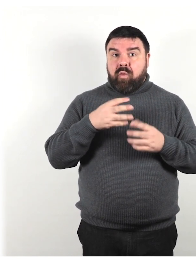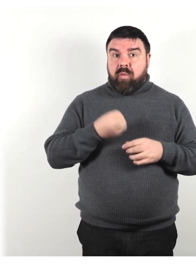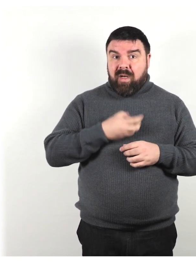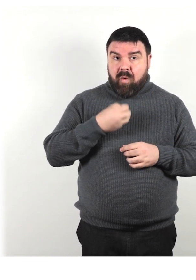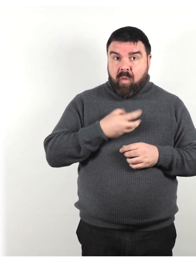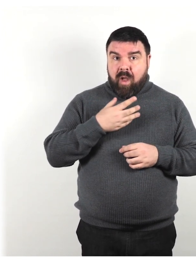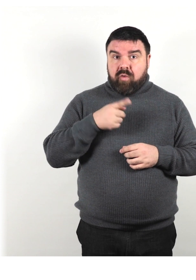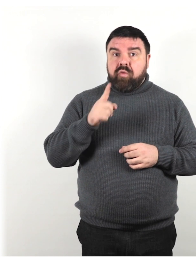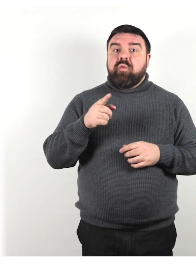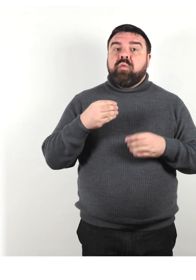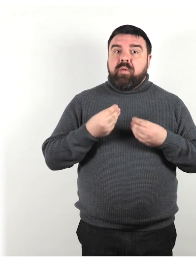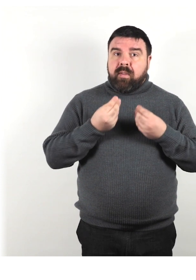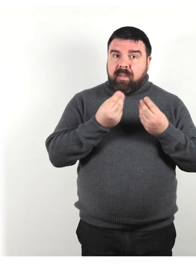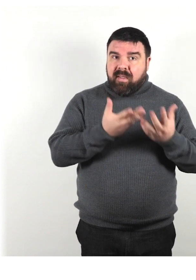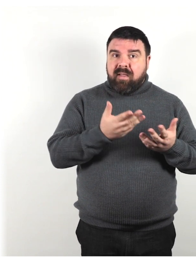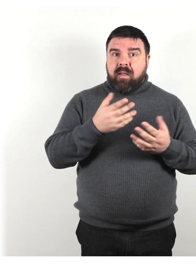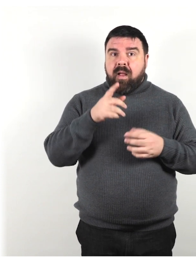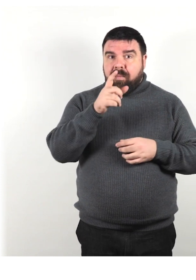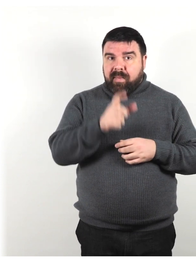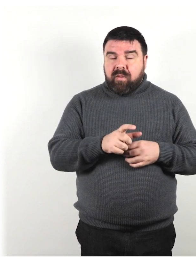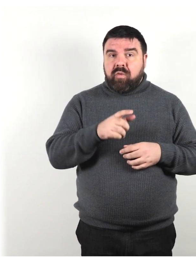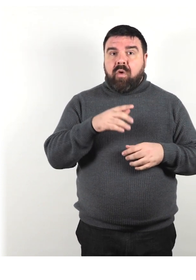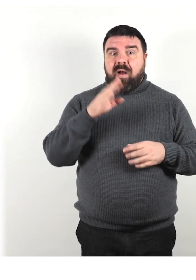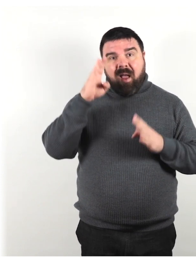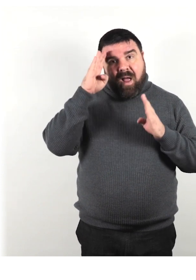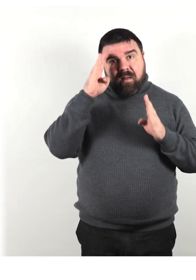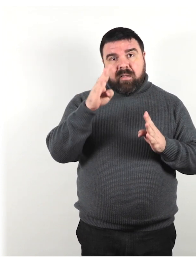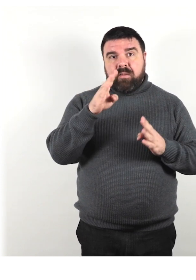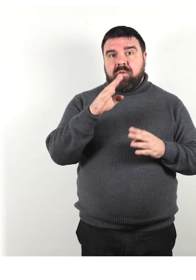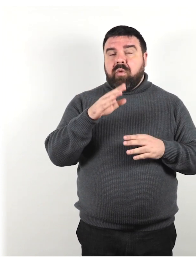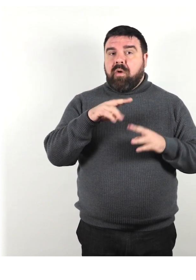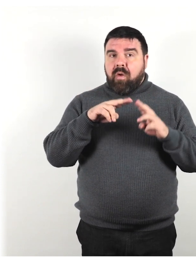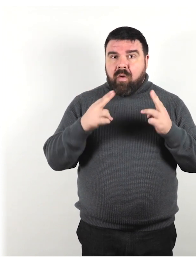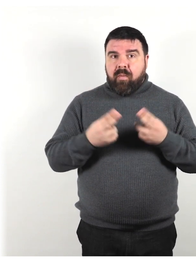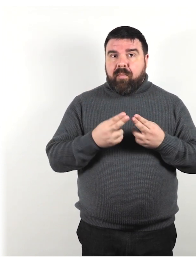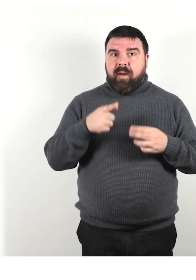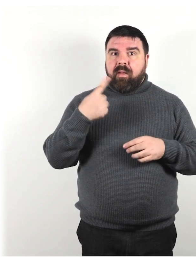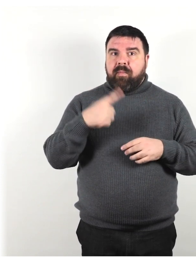dai alla persona tutta la tua attenzione per capire meglio cosa viene detto.